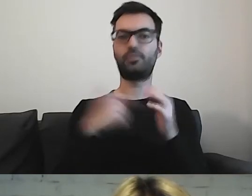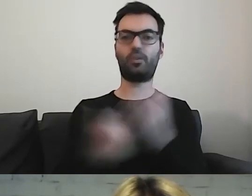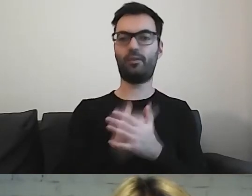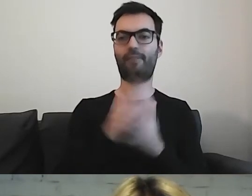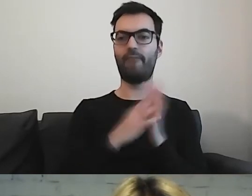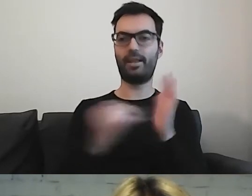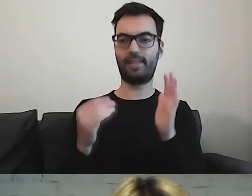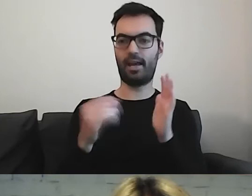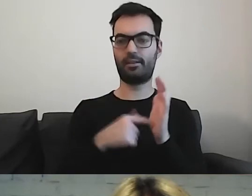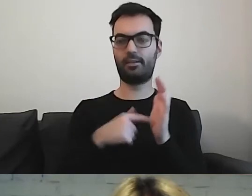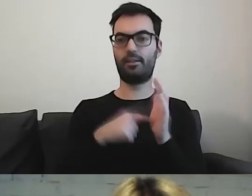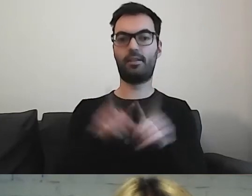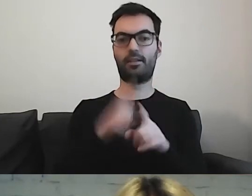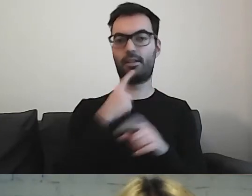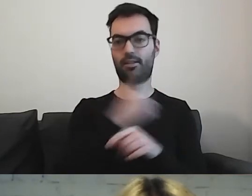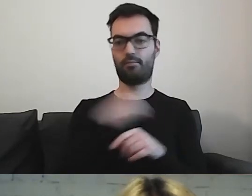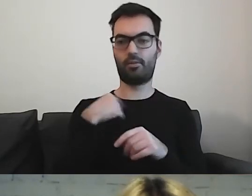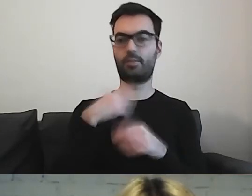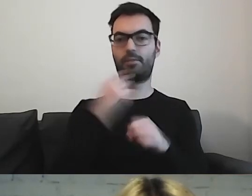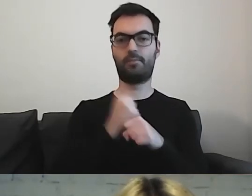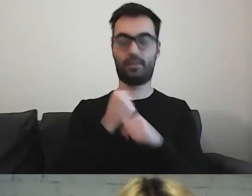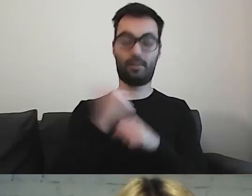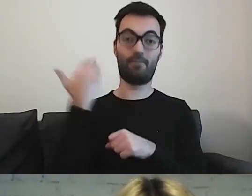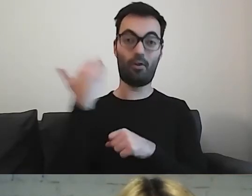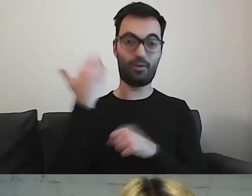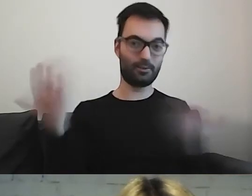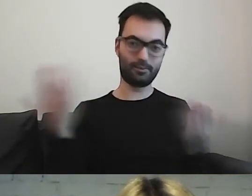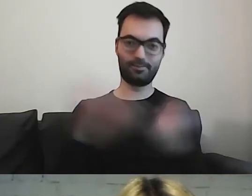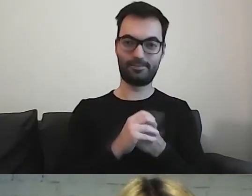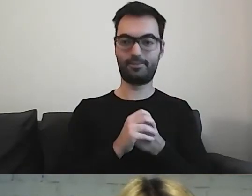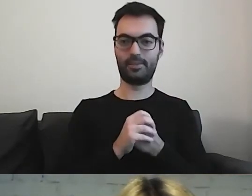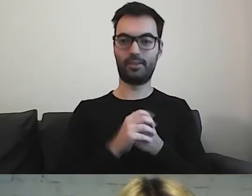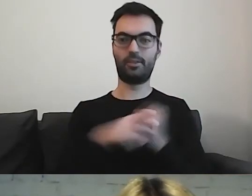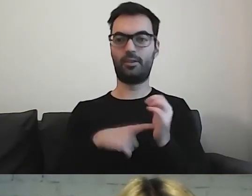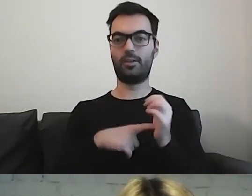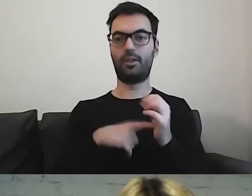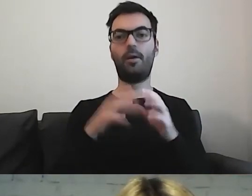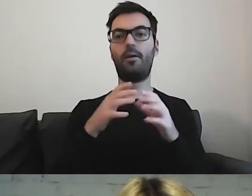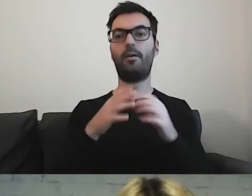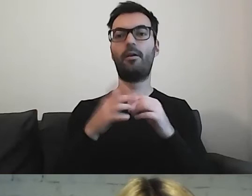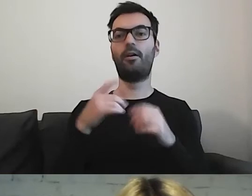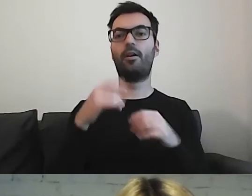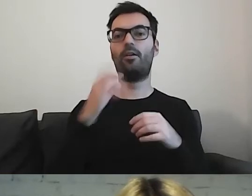Również w języku polskim, dzięki pracy wolontariuszy. To jest baza przygotowana przez rząd hiszpański.